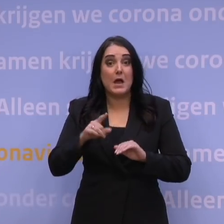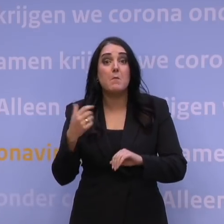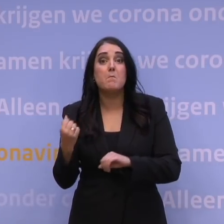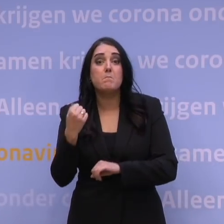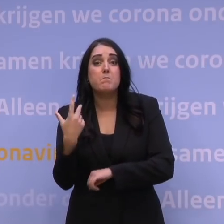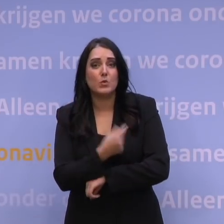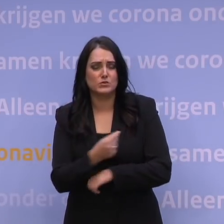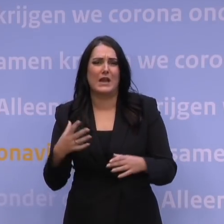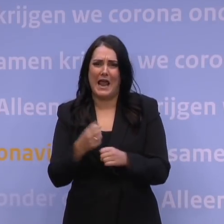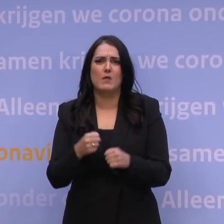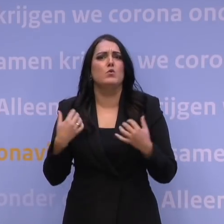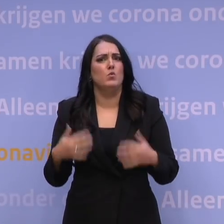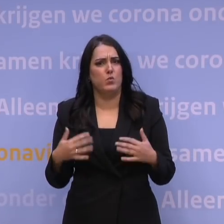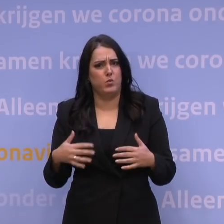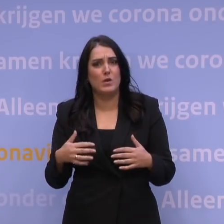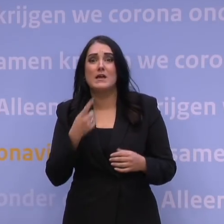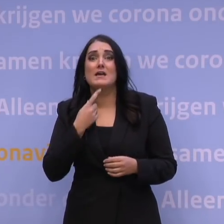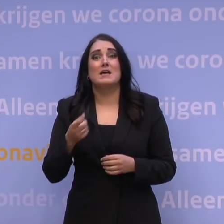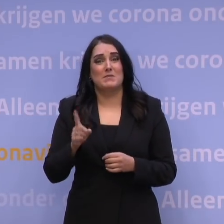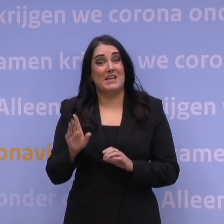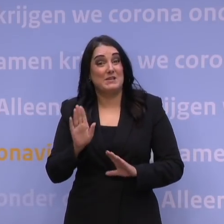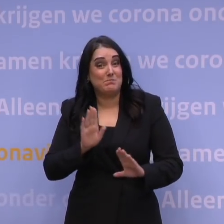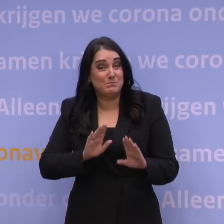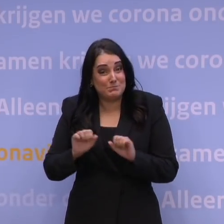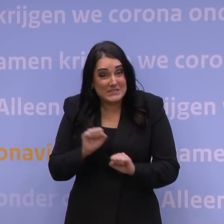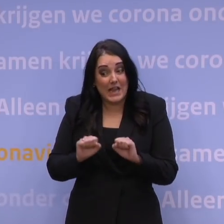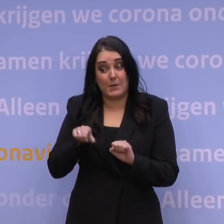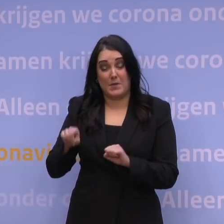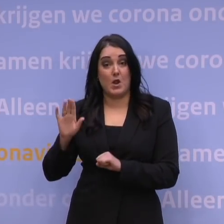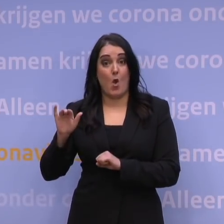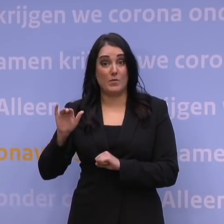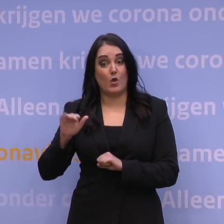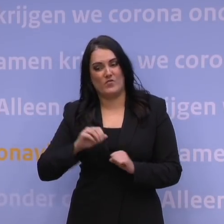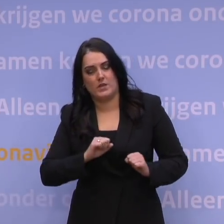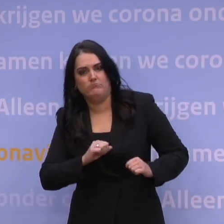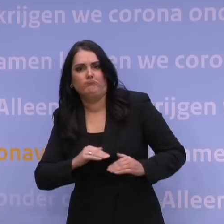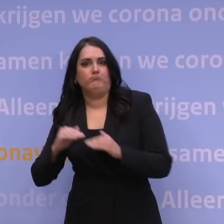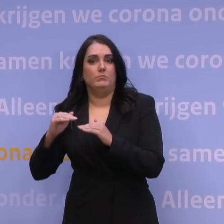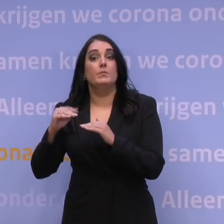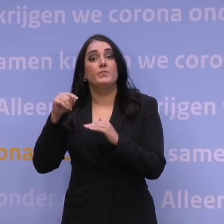En daarmee brengen we onze bescherming tegen de omikronvariant weer op peil. En dat is dus wat we kunnen en moeten doen.